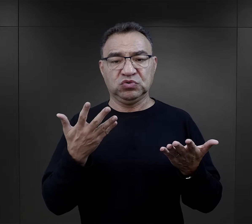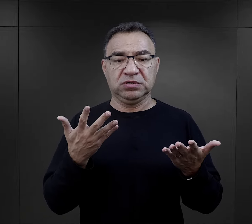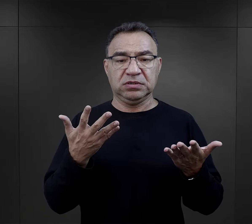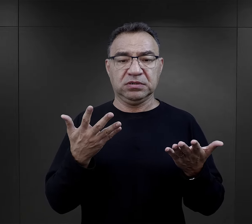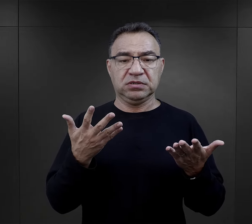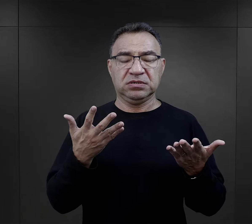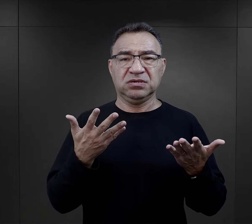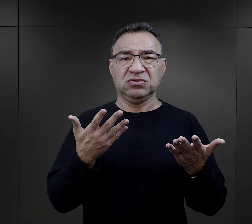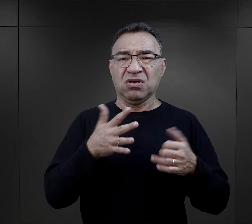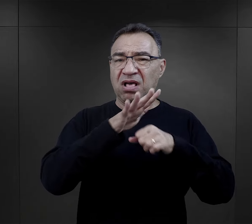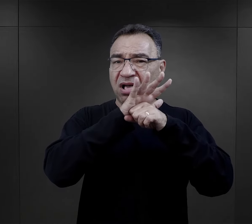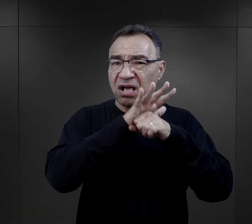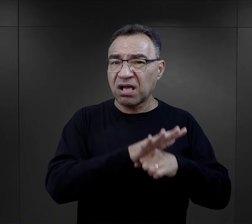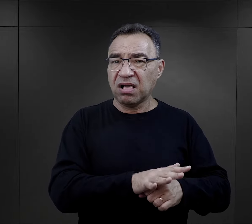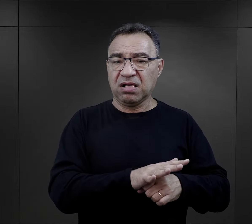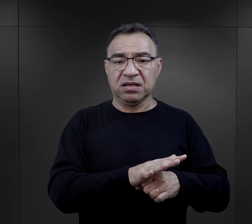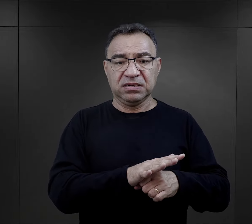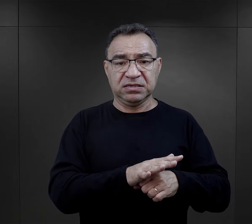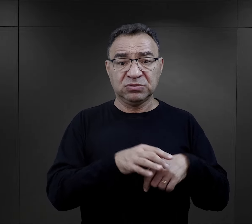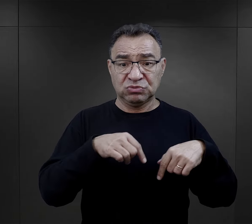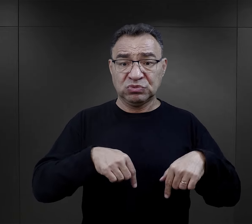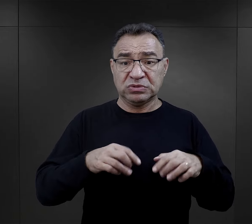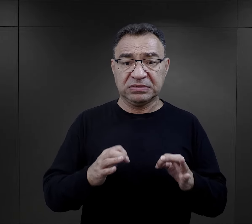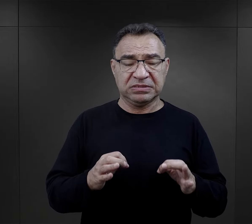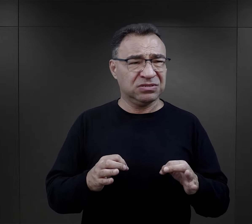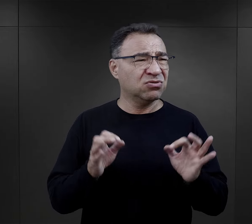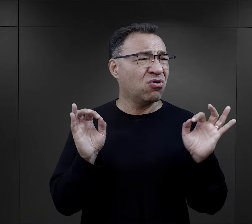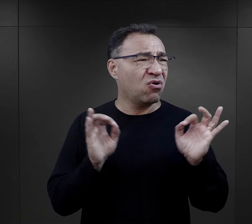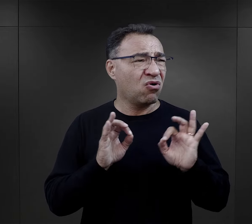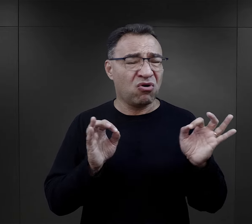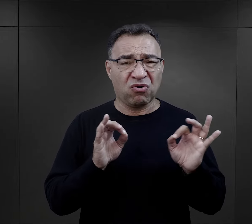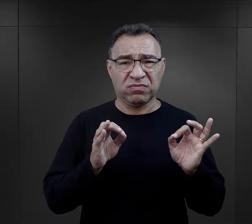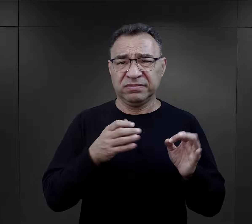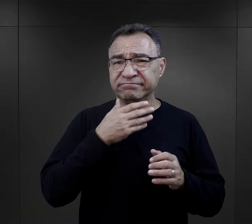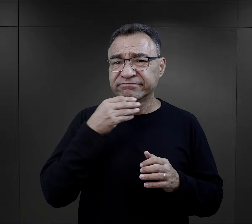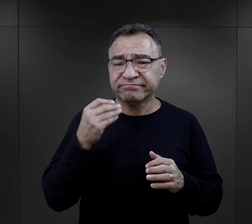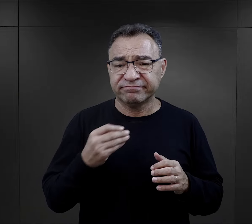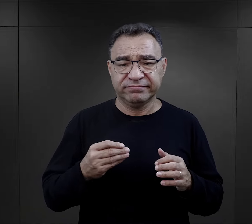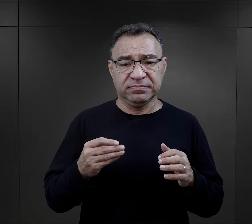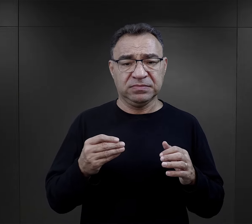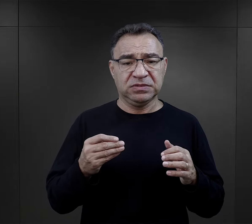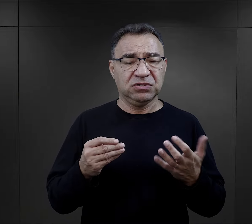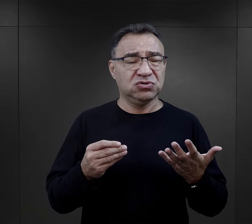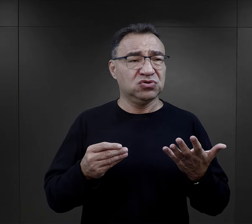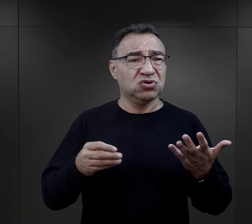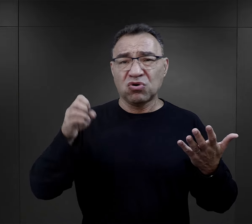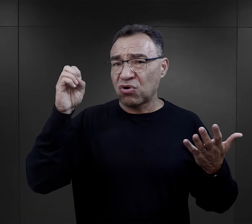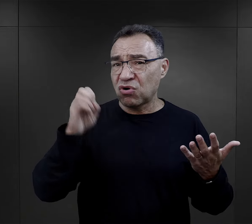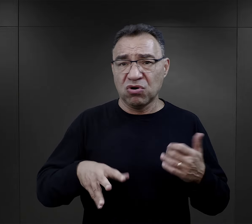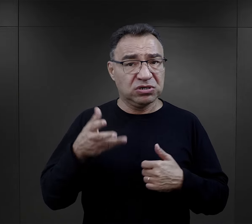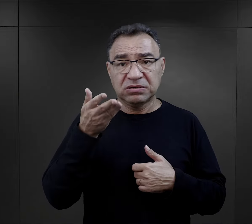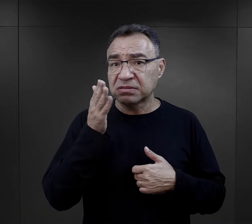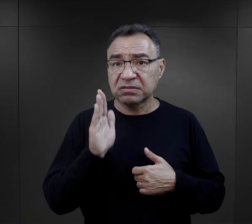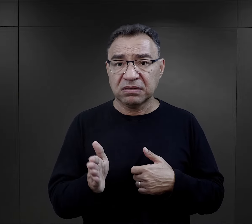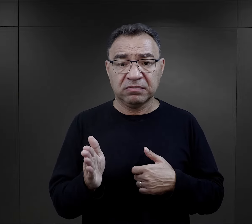to upokorzenie, które ich spotyka, jest potworne, jest okropne i już nic gorszego nie może im się przydarzyć,